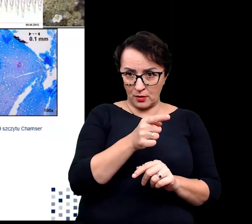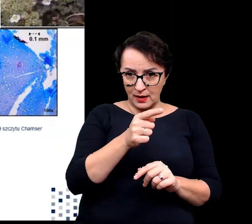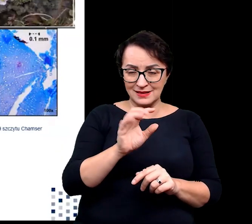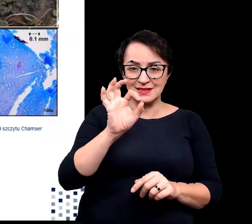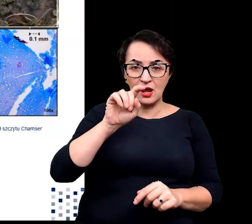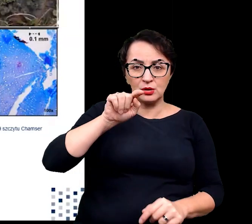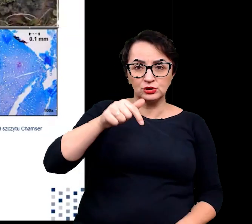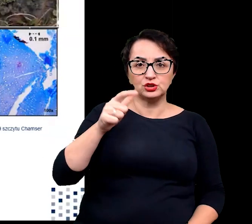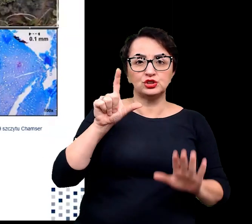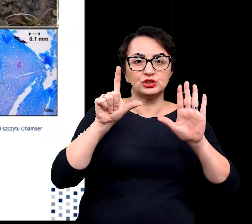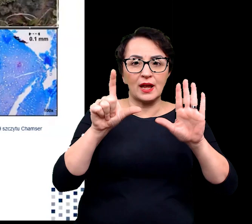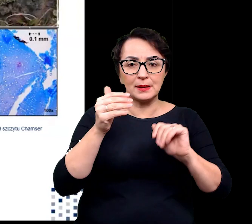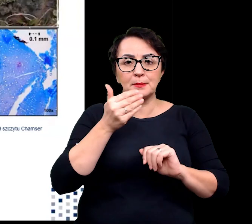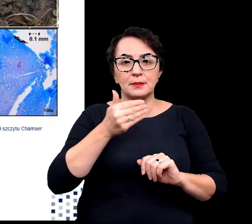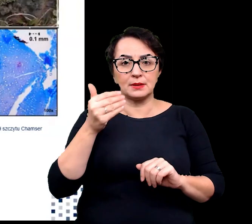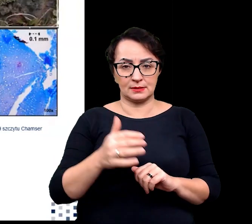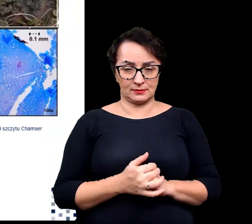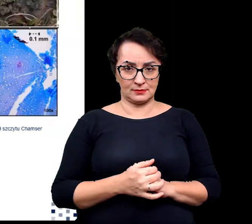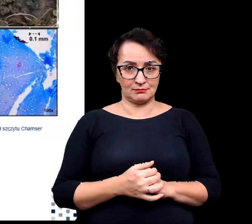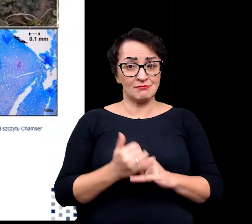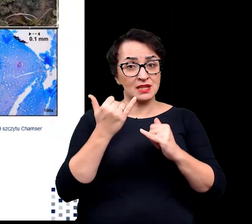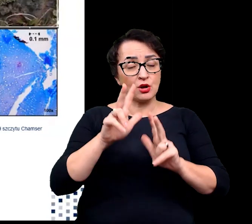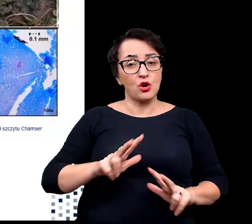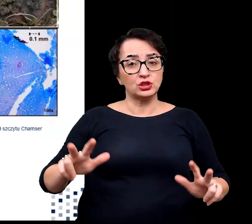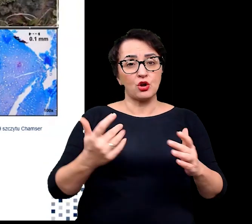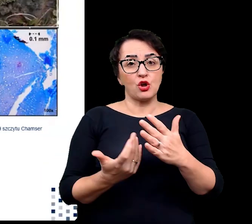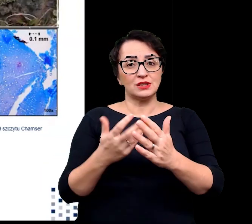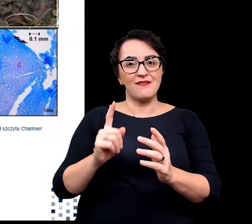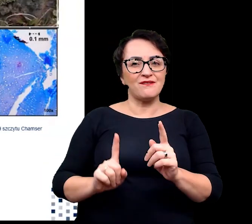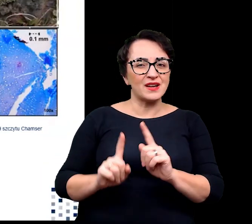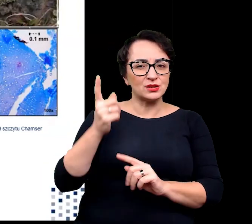inne rodziny roślin wysokogórskich spotykanych na tych wysokościach